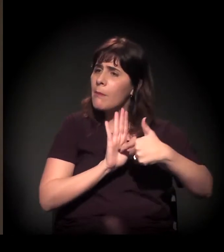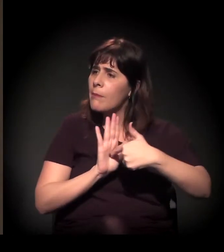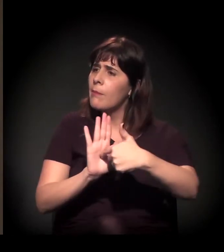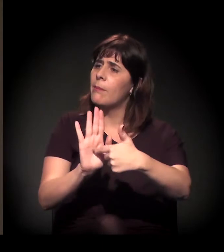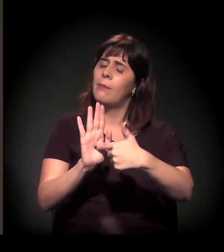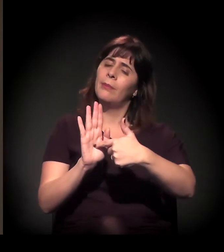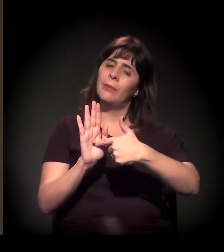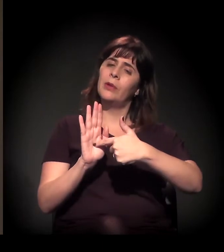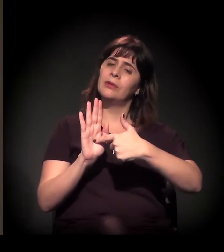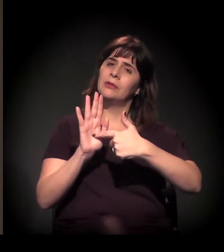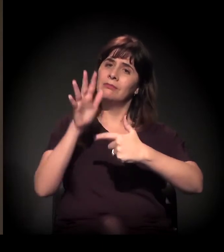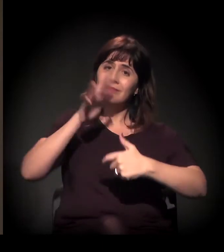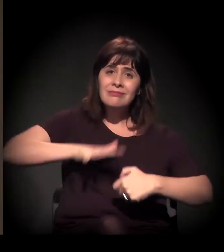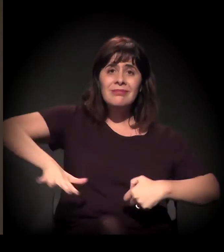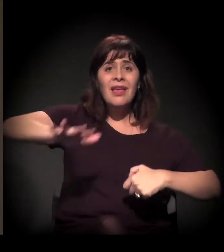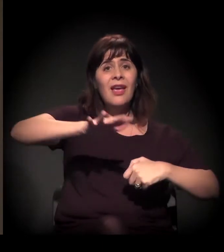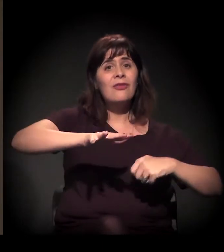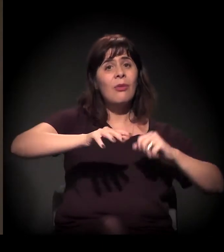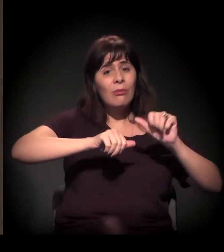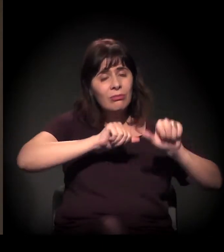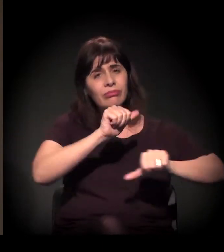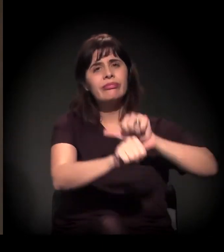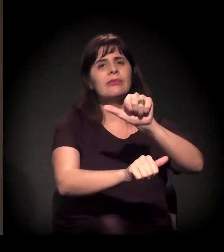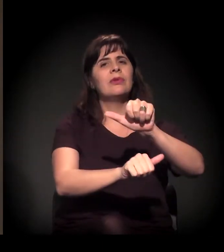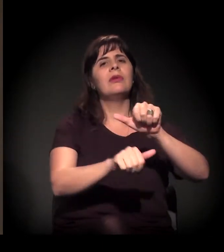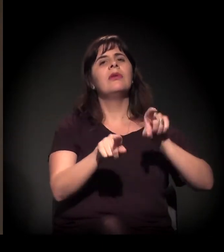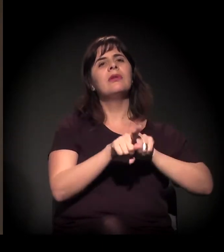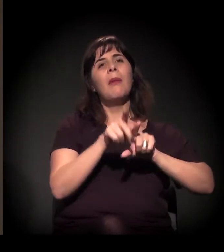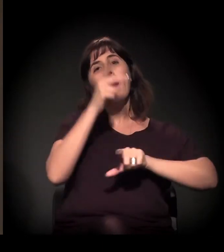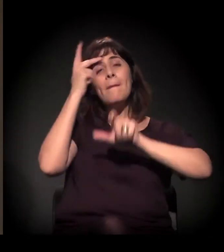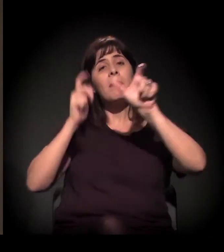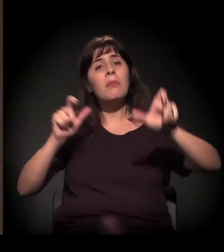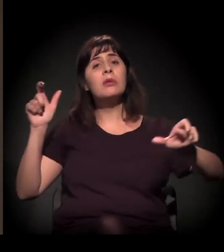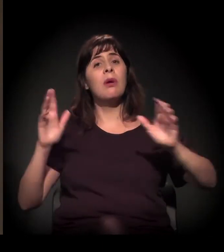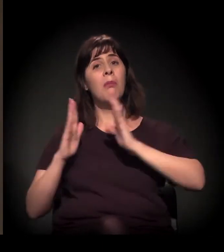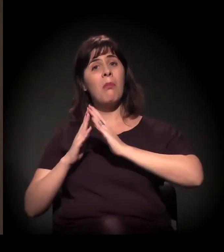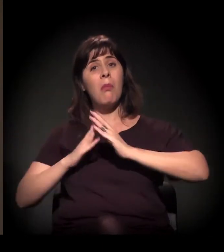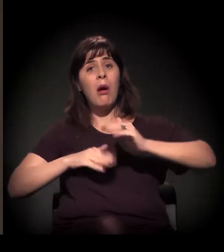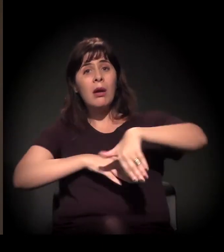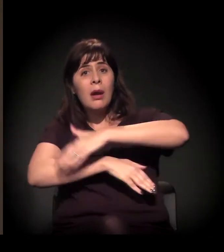uma mudança na própria formação dos moradores de rua do centro.